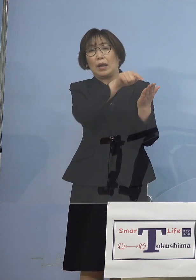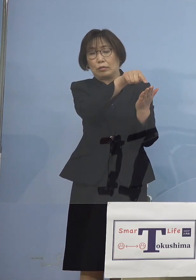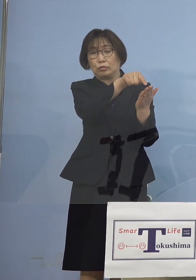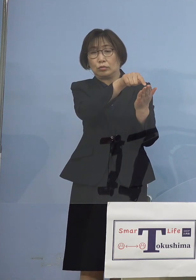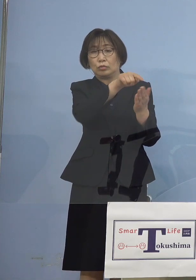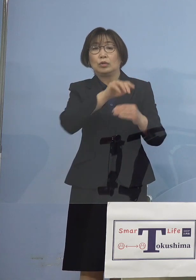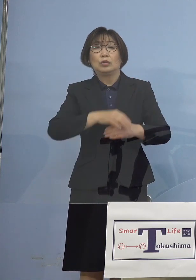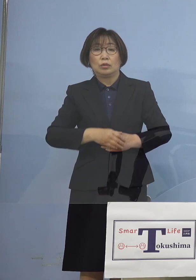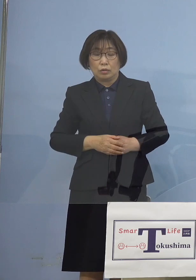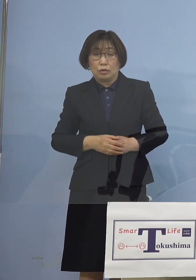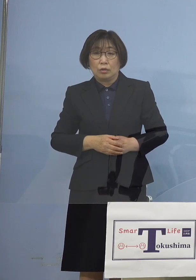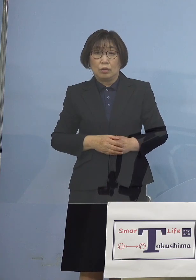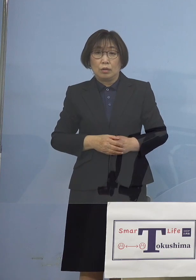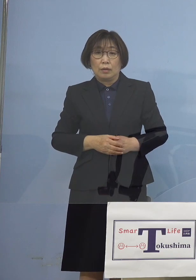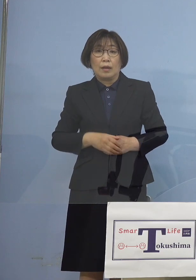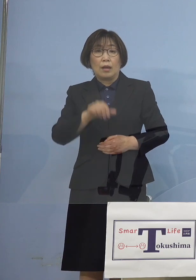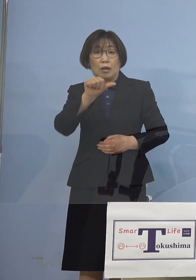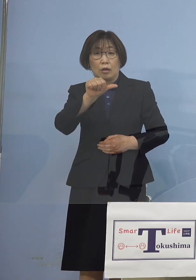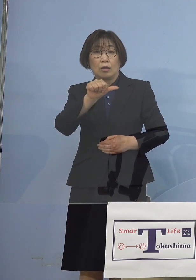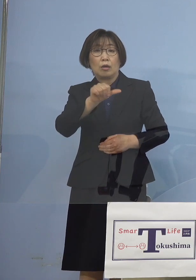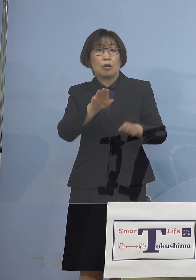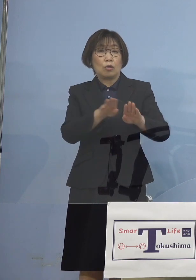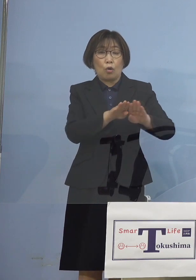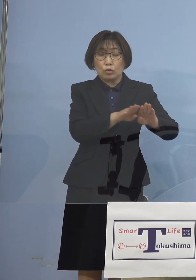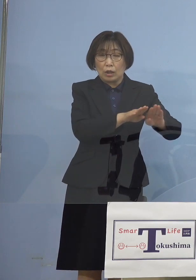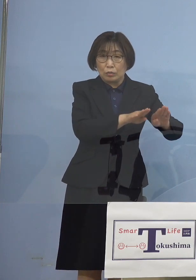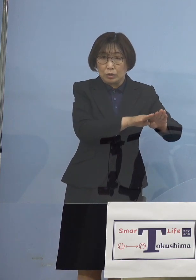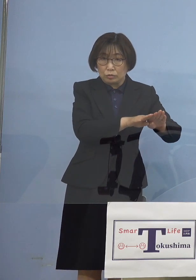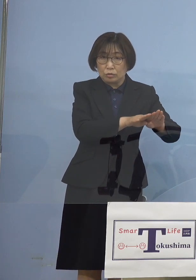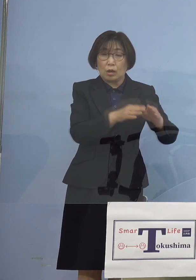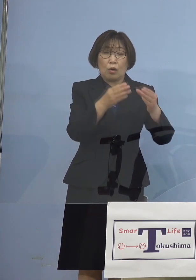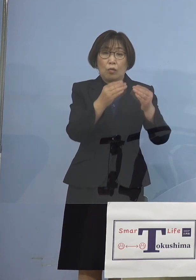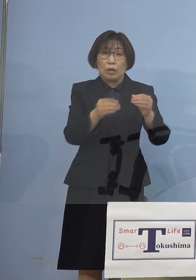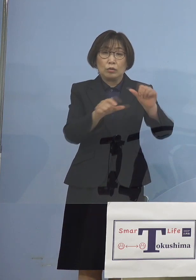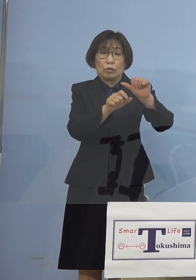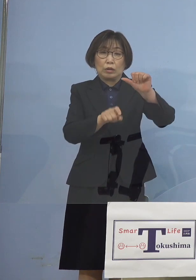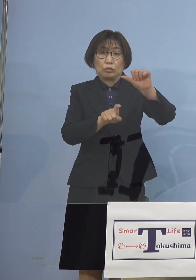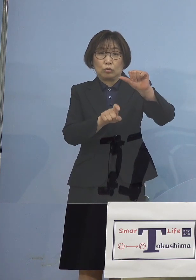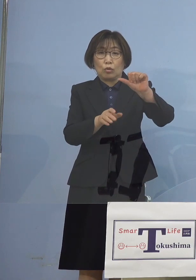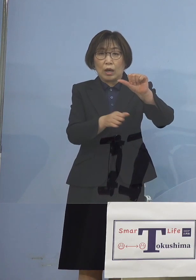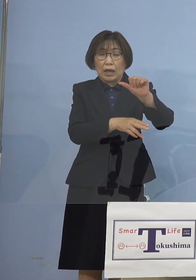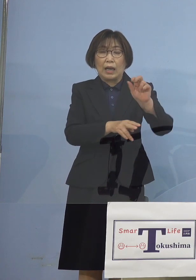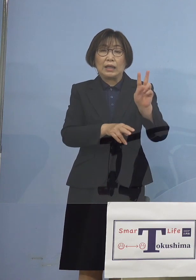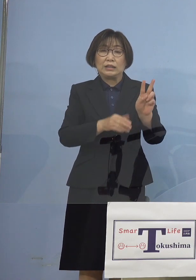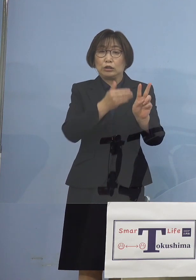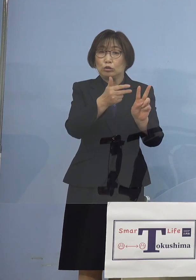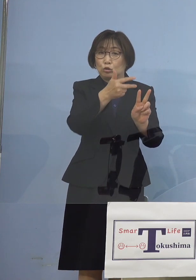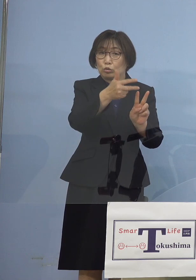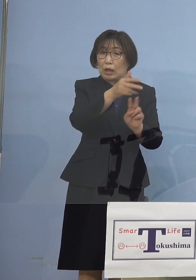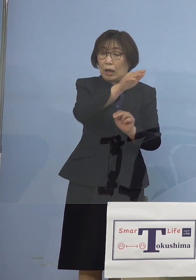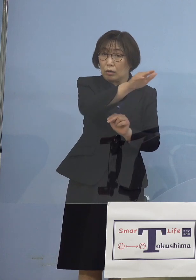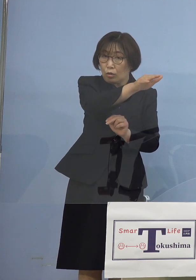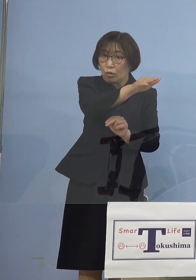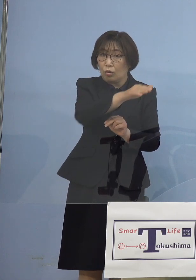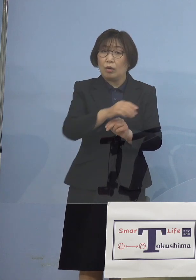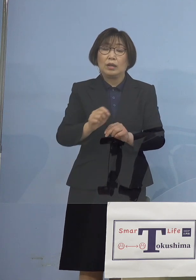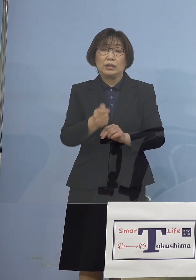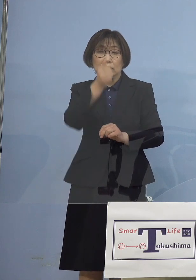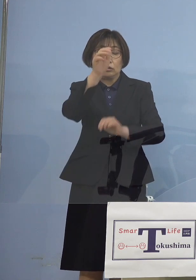ゴールデンウィークが終わる 5月10日から2週間 そして「緊急事態宣言」 あるいは「まん延防止等重点措置」